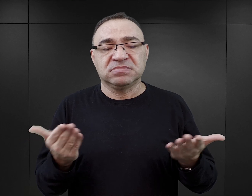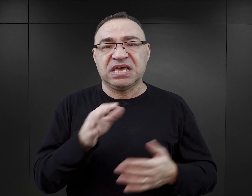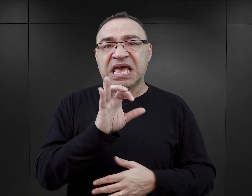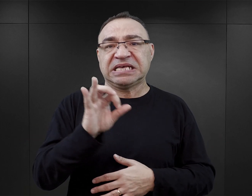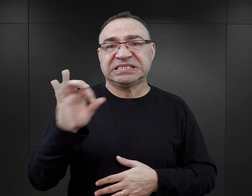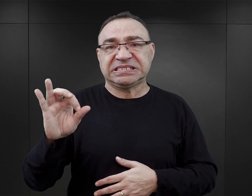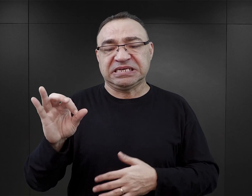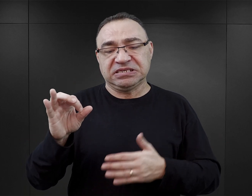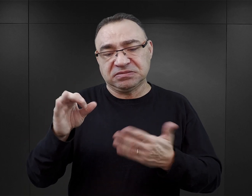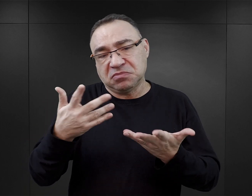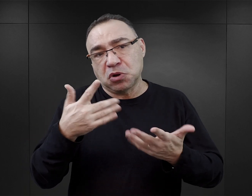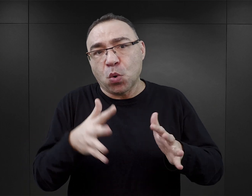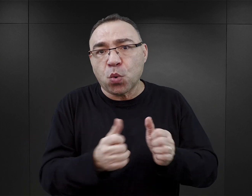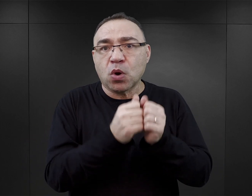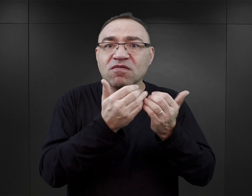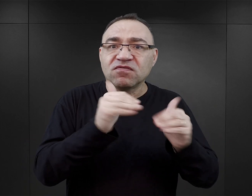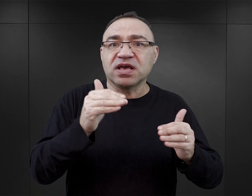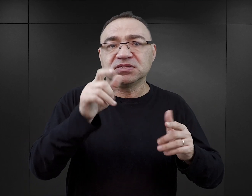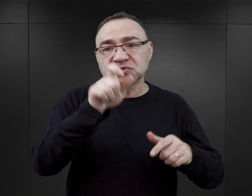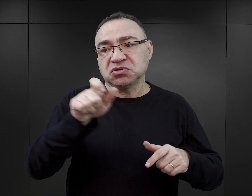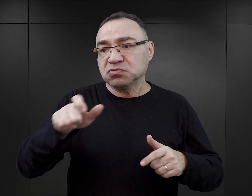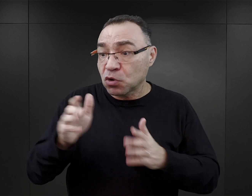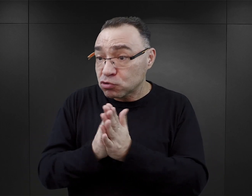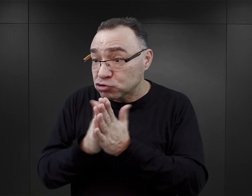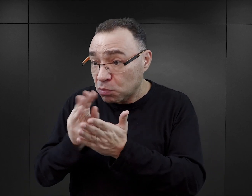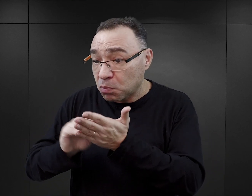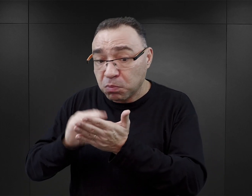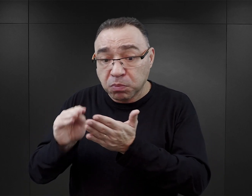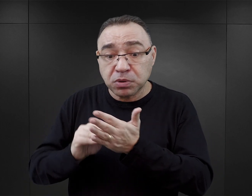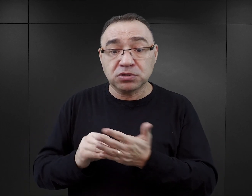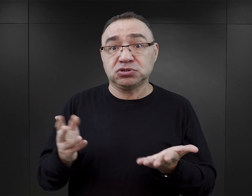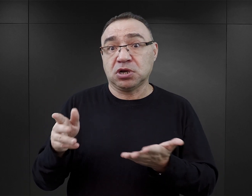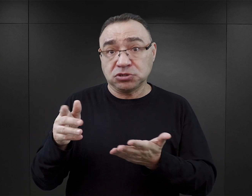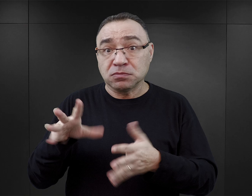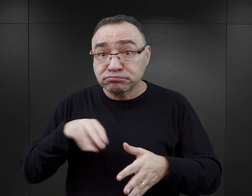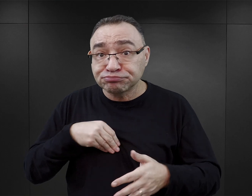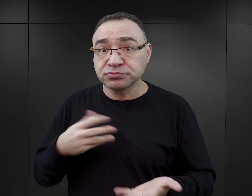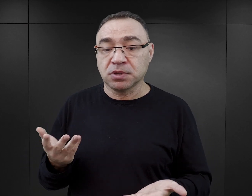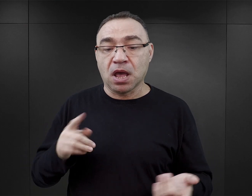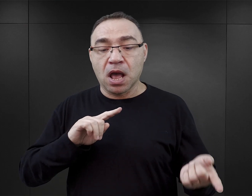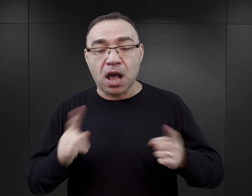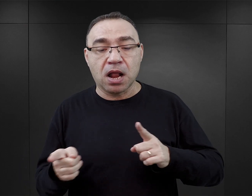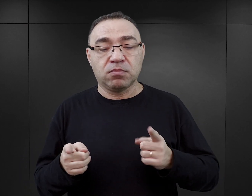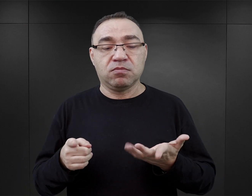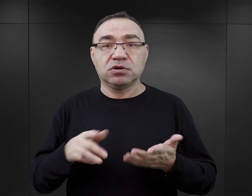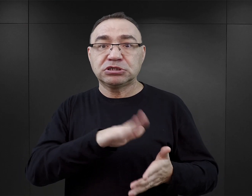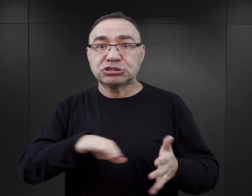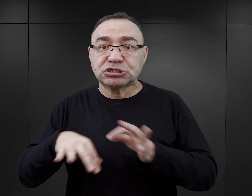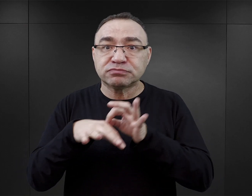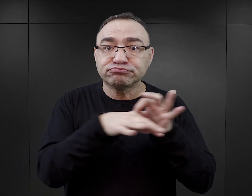esesmani mogli uratować więcej osób, bo tak jest opisane w książce, w „Aniele w Auschwitz”, że mogli wyprowadzać te dzieci.